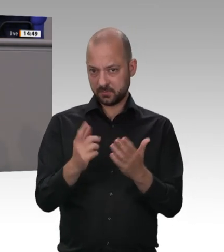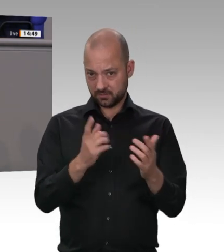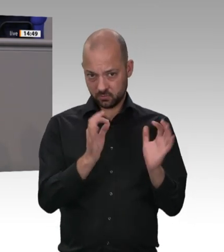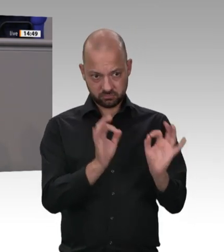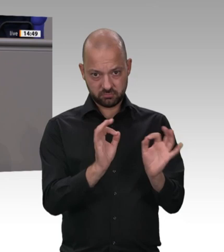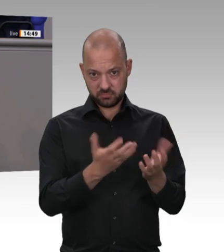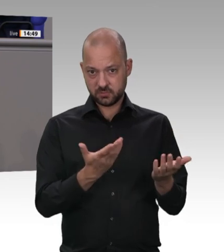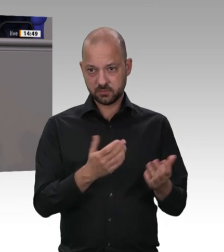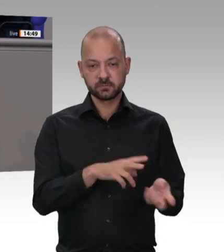schützen müssen. Vielen Dank.